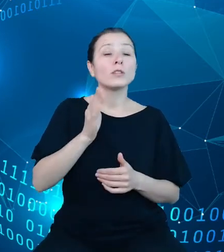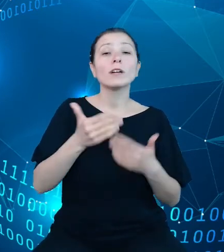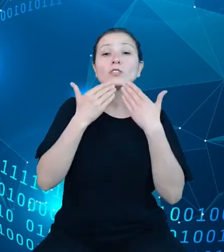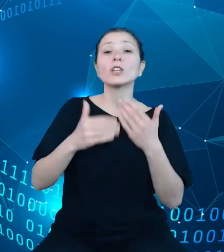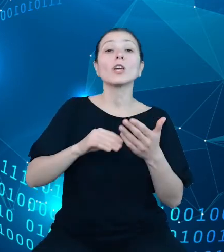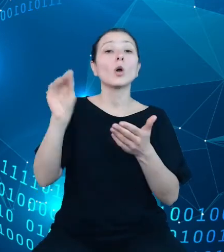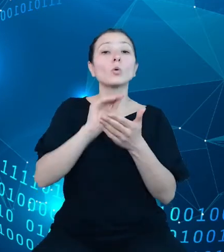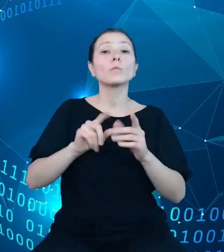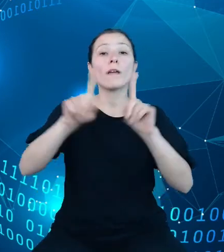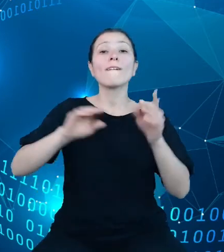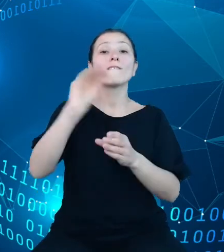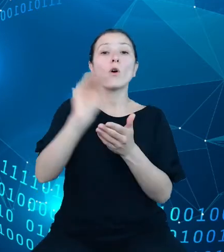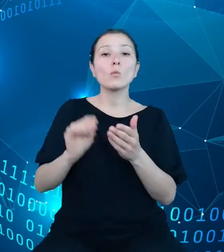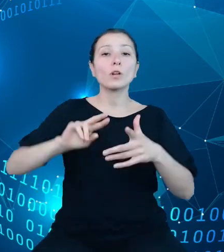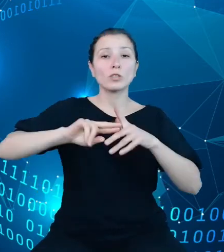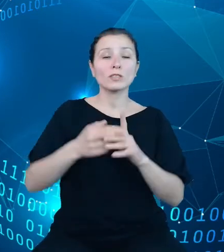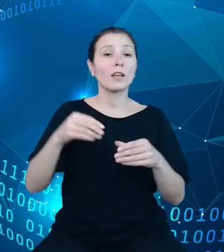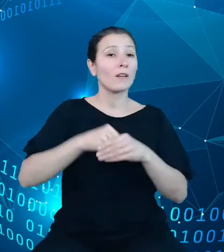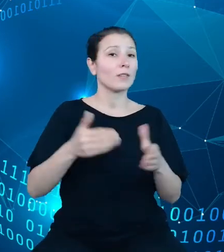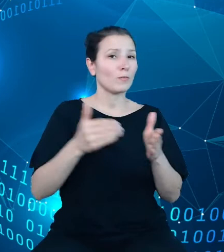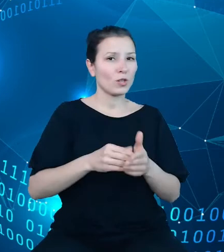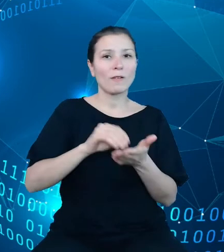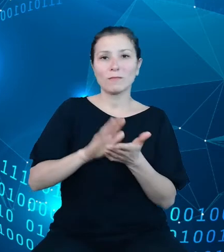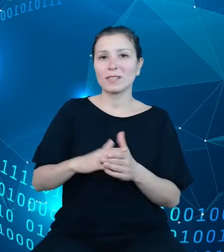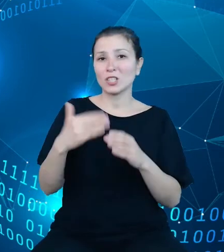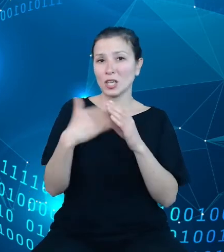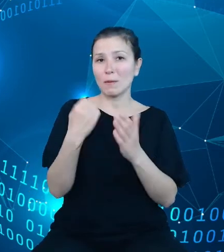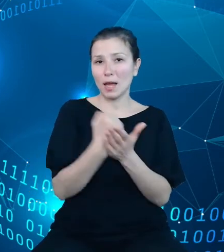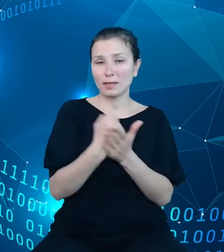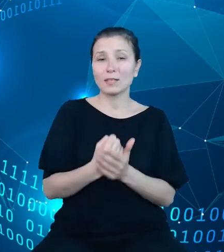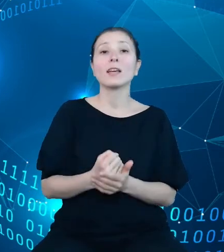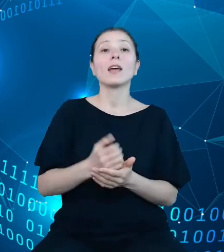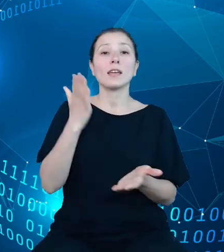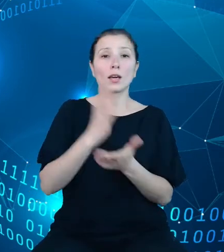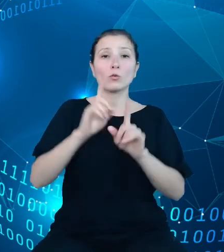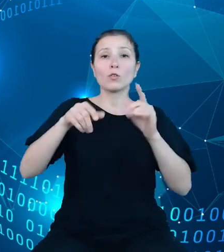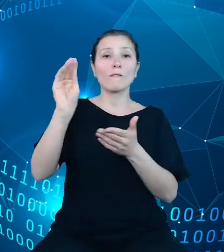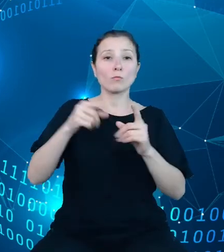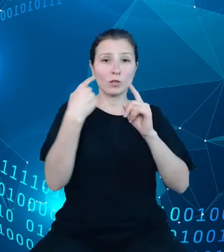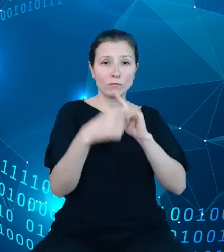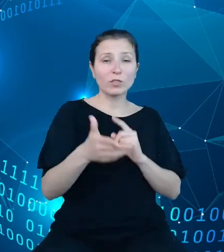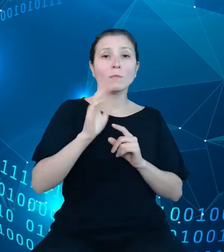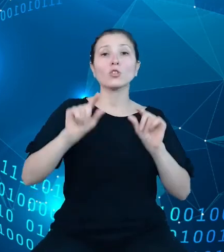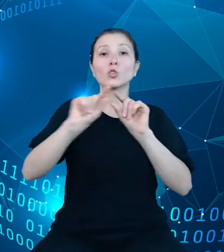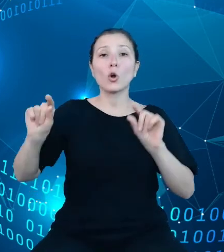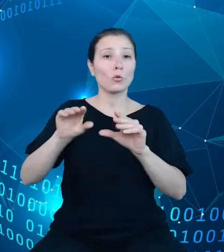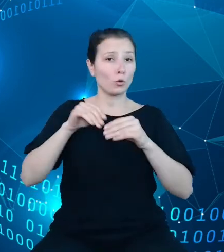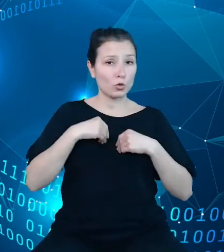należy podać adres e-mail. Po wysłaniu formularza będzie utworzone konto w systemie, a następnie wygenerowany zostanie unikalny klucz API.